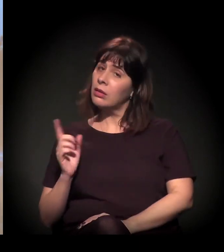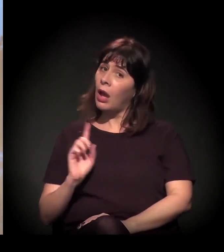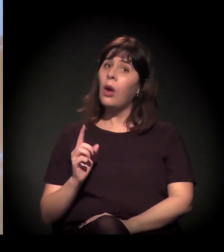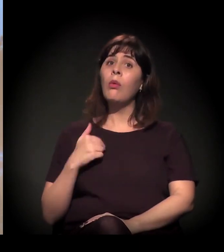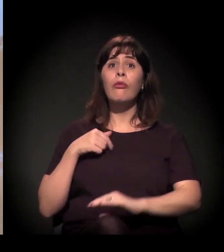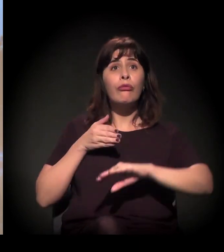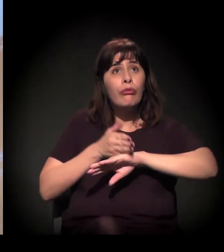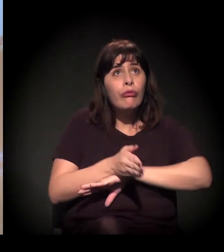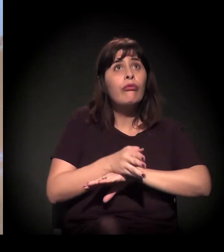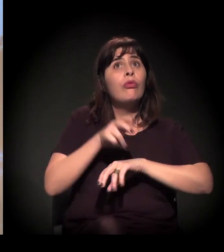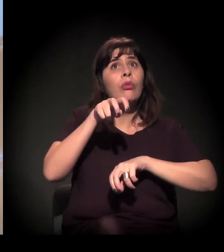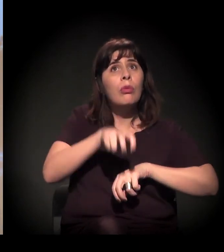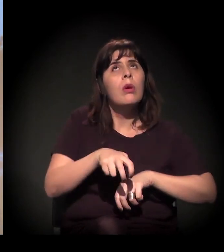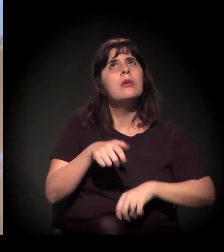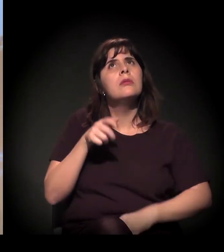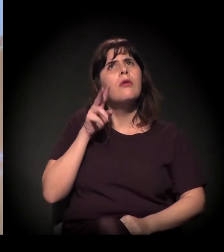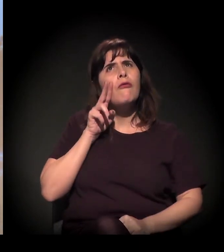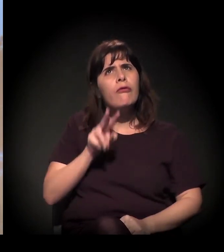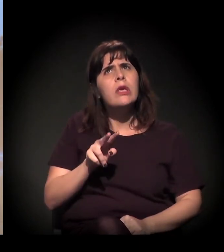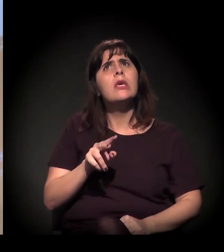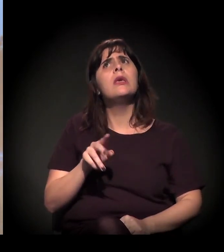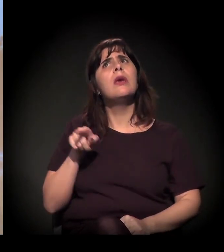Não. É isto: "Eu estive num debate. É isso que eles defendem".